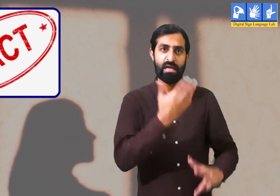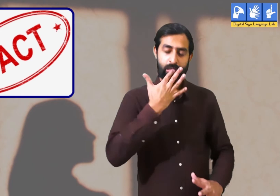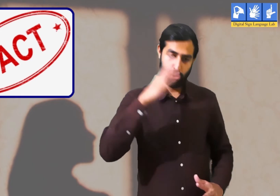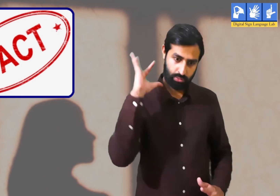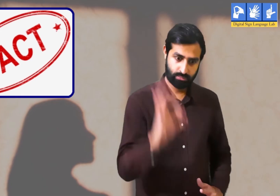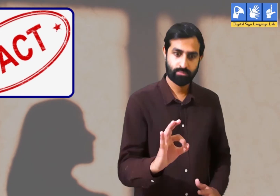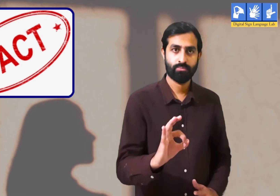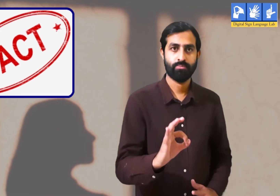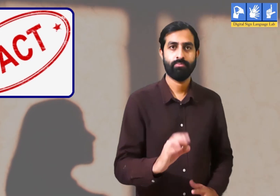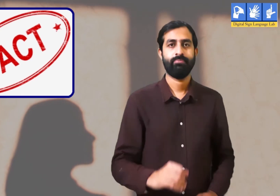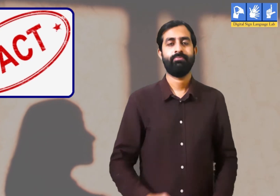हक़ीक़त